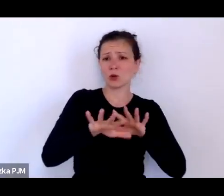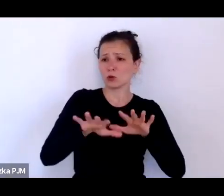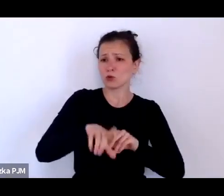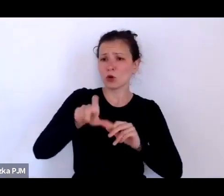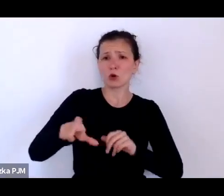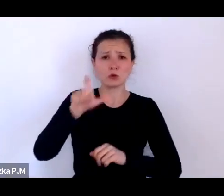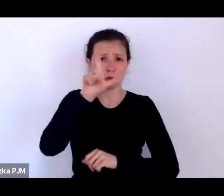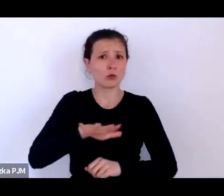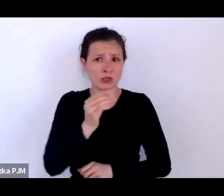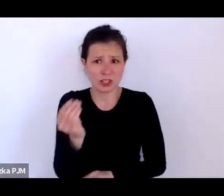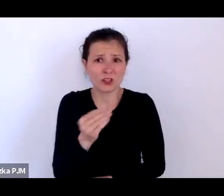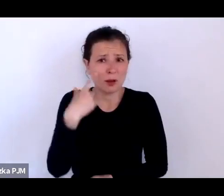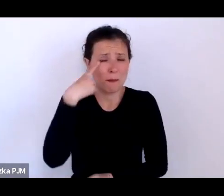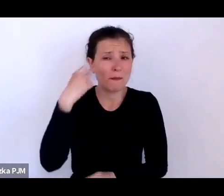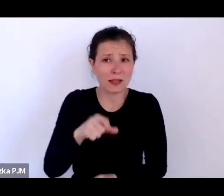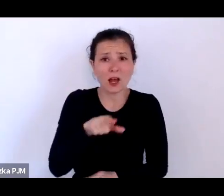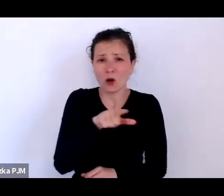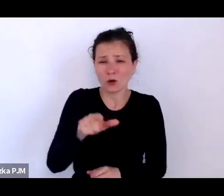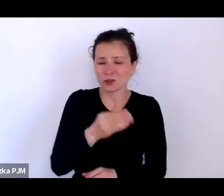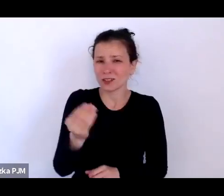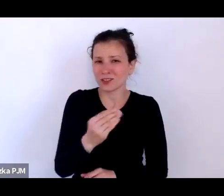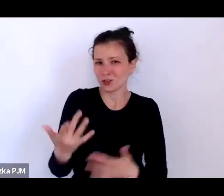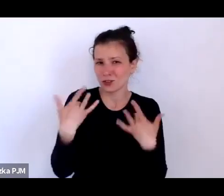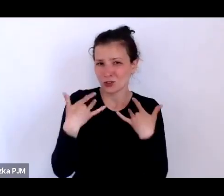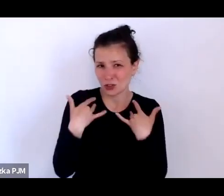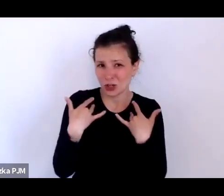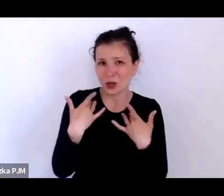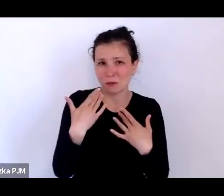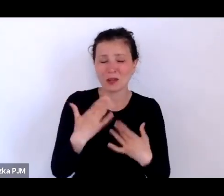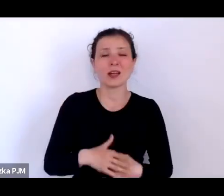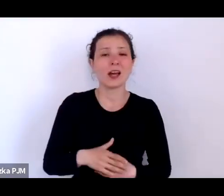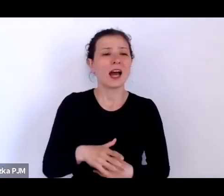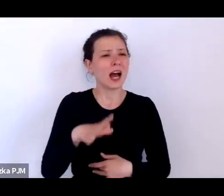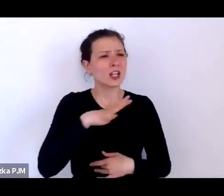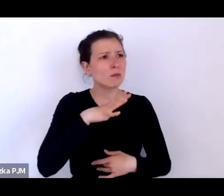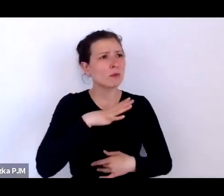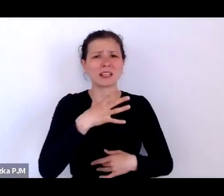a to był tak niezwykle odmienny czas od tego, w którym my żyjemy.